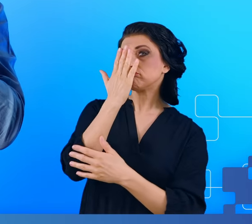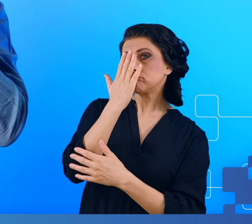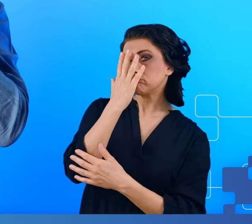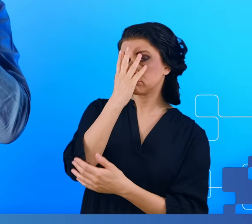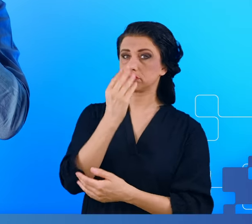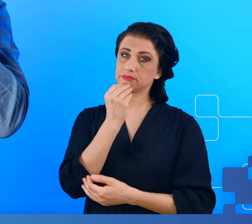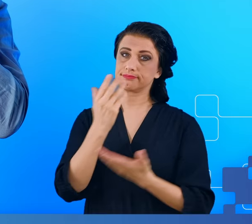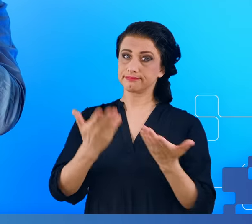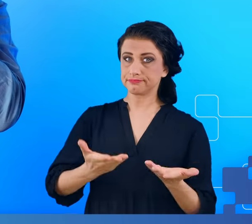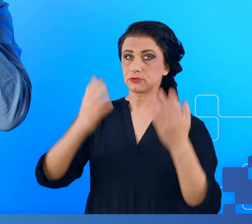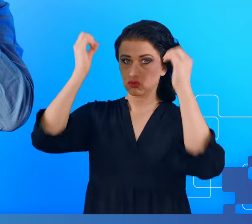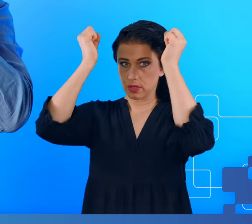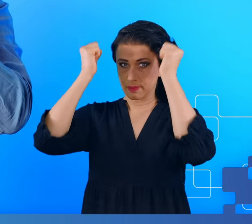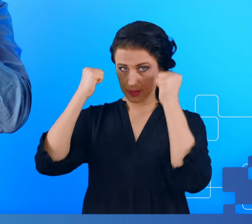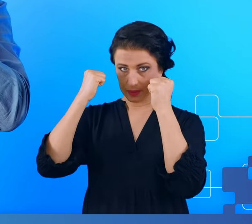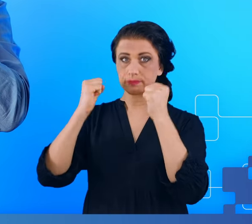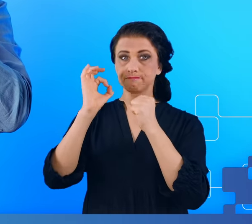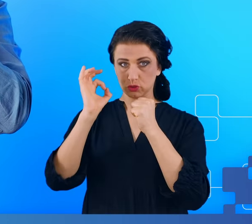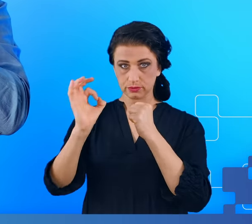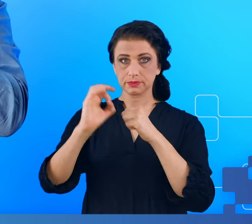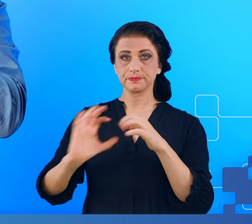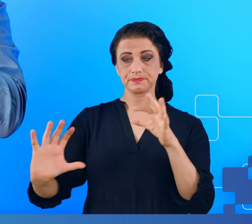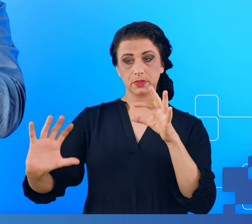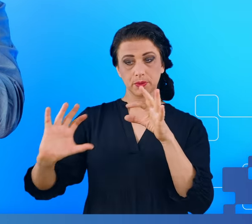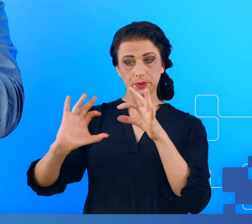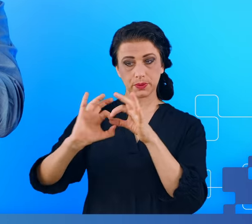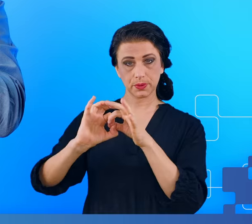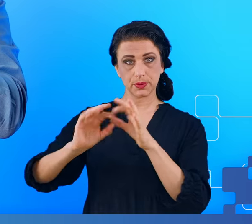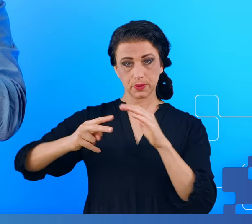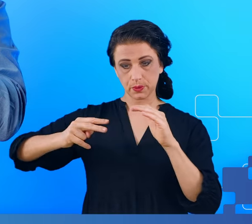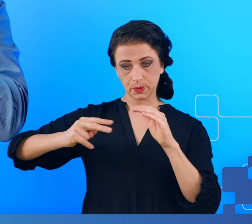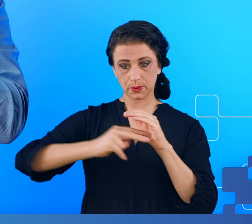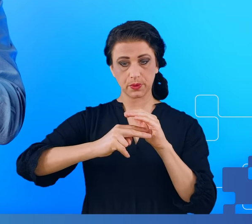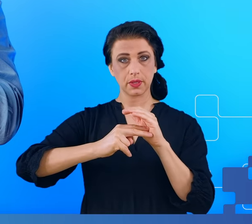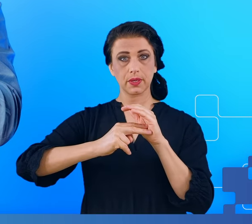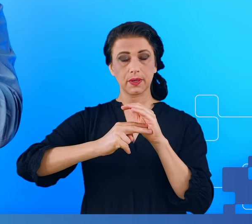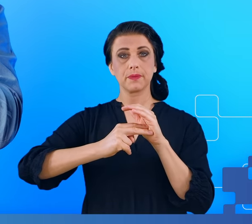I podpina za pośrednictwem tej wtyczki do wzmacniacza.